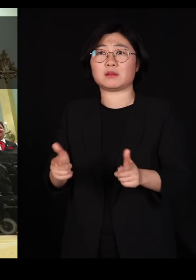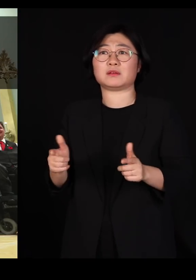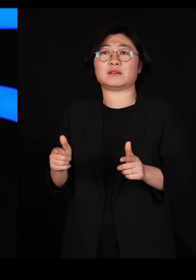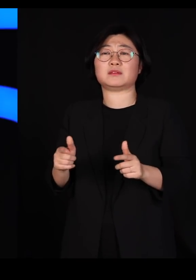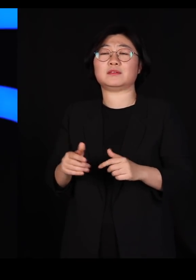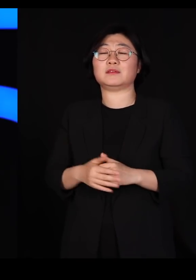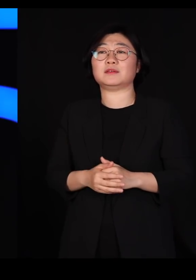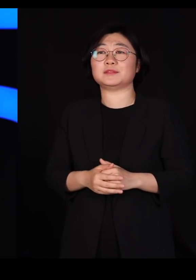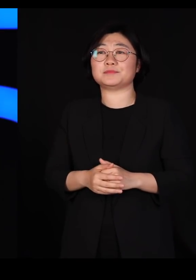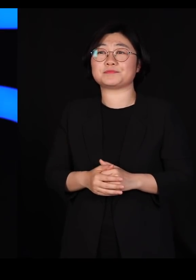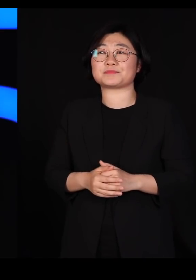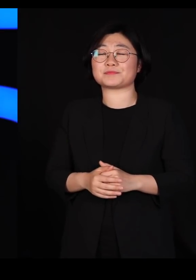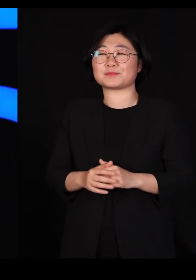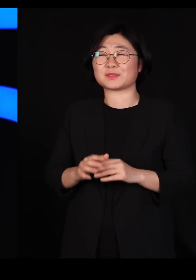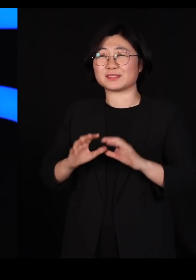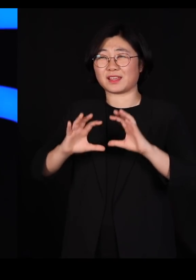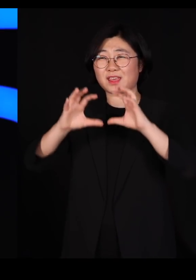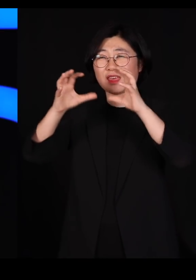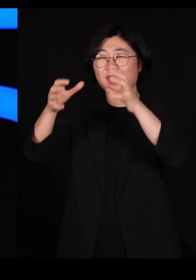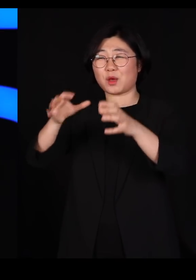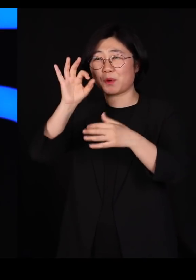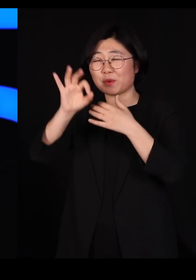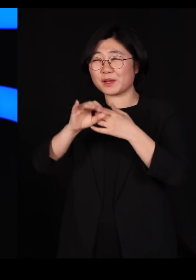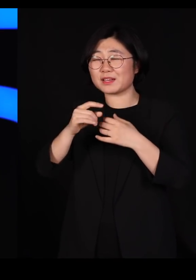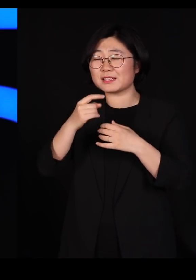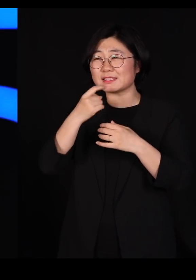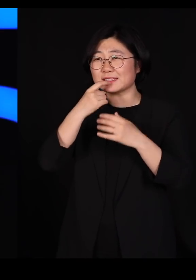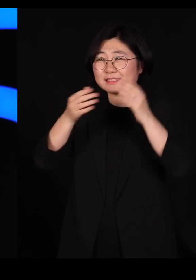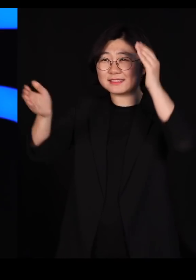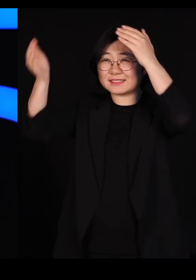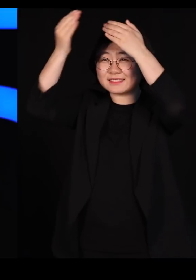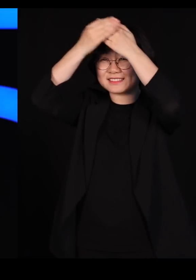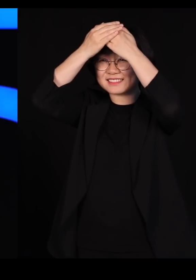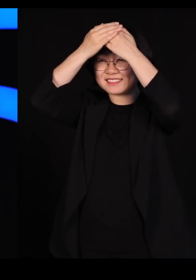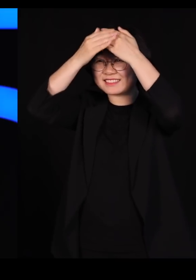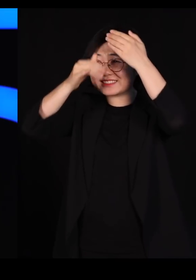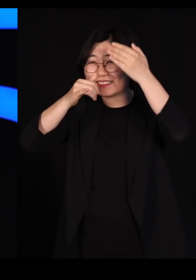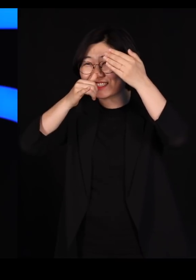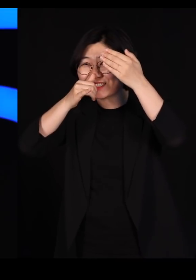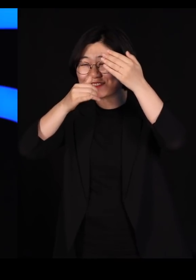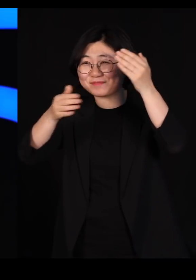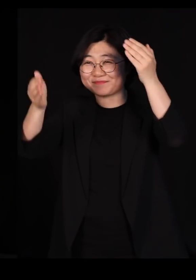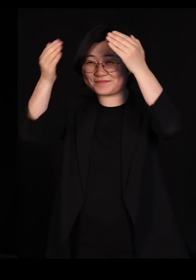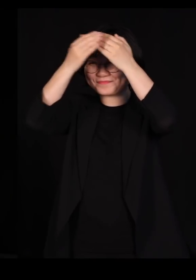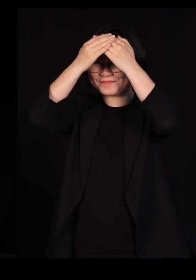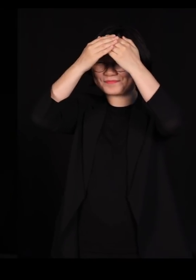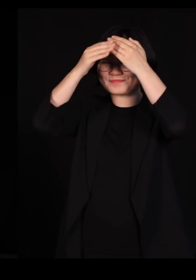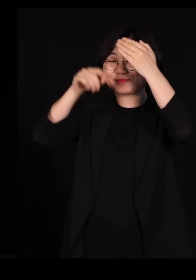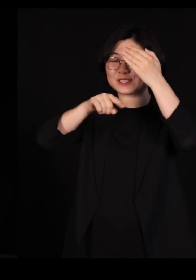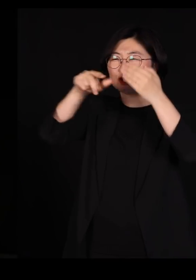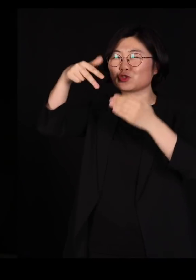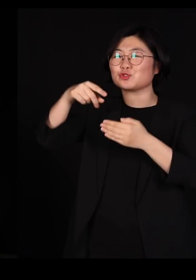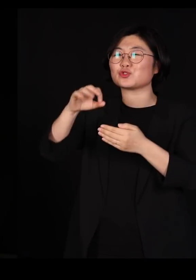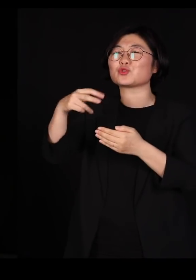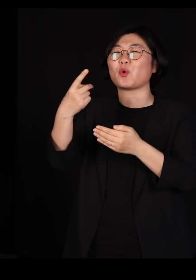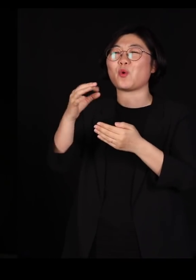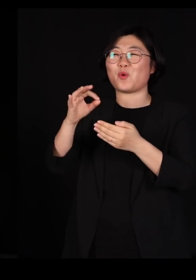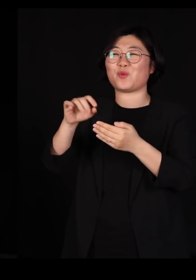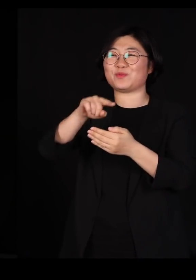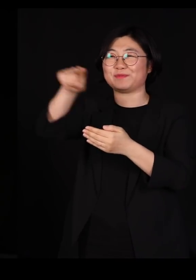언제부턴가 세계는 자꾸 머리에다 이렇게 수건 두르신 분들 저 중동에 사는 분들이